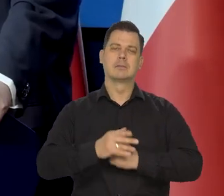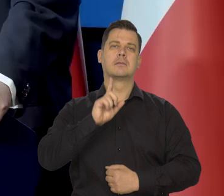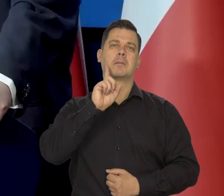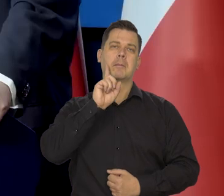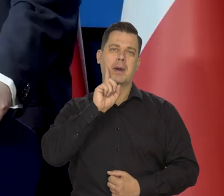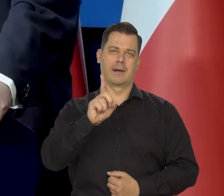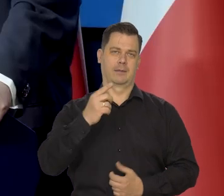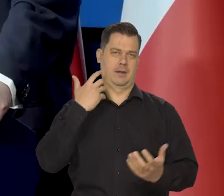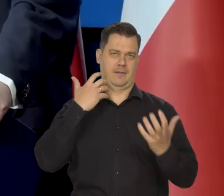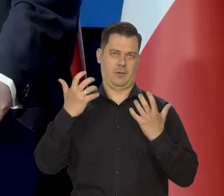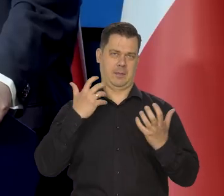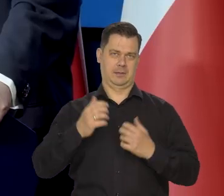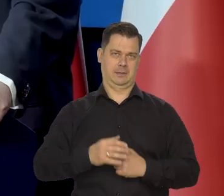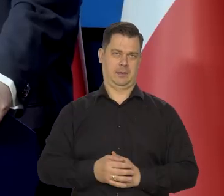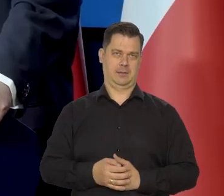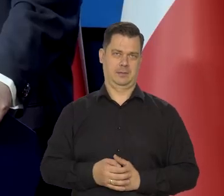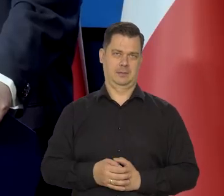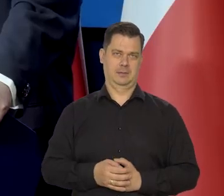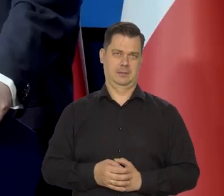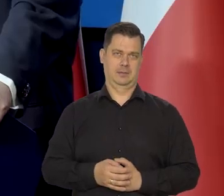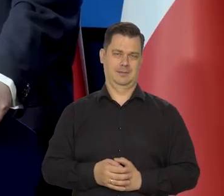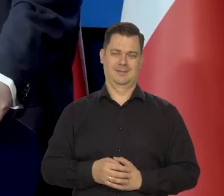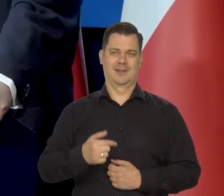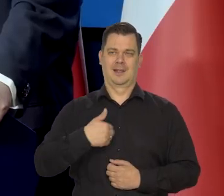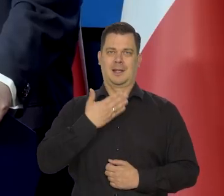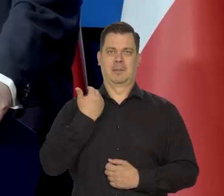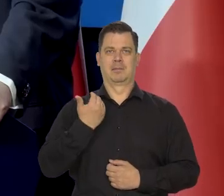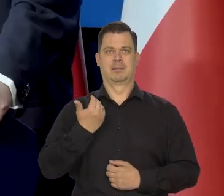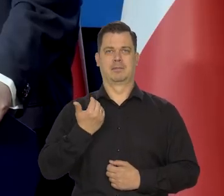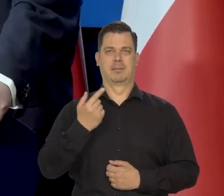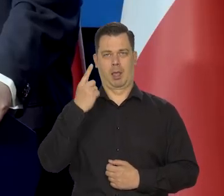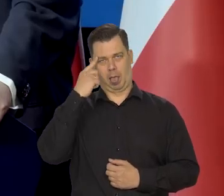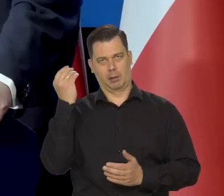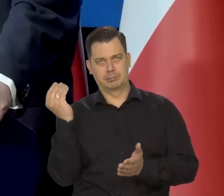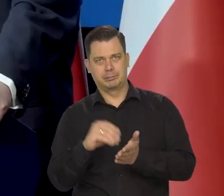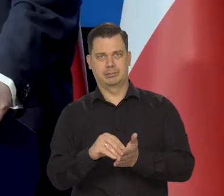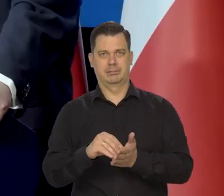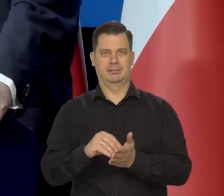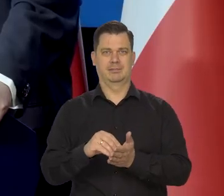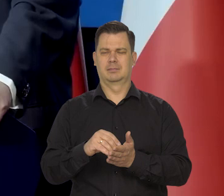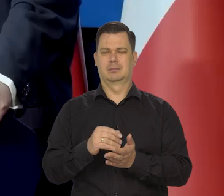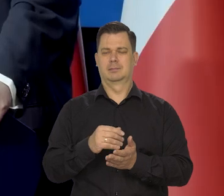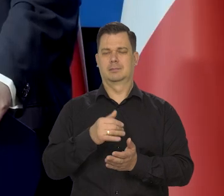Jest rzetelna informacja. I my tu nie odbiegamy od rzeczywistości, nigdy.